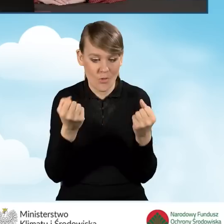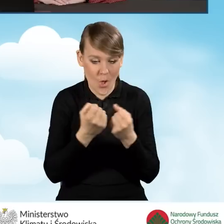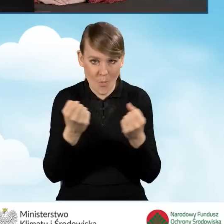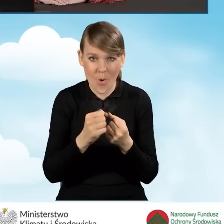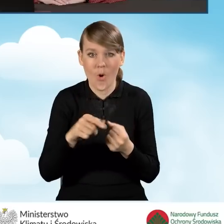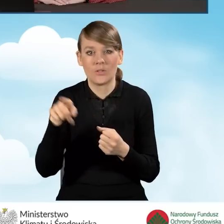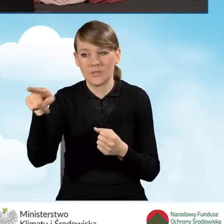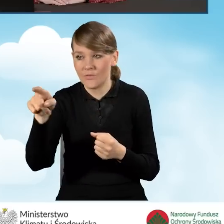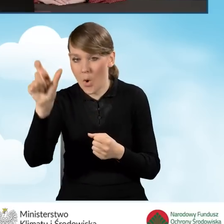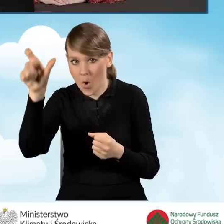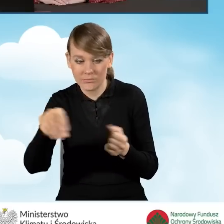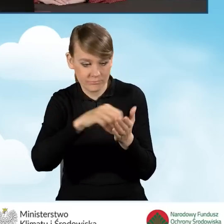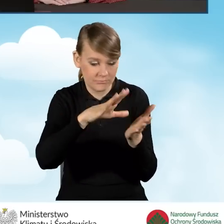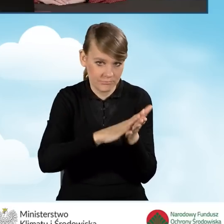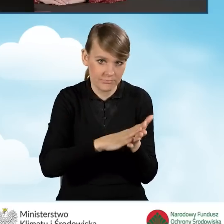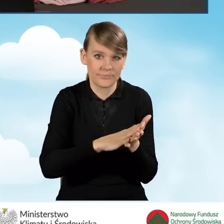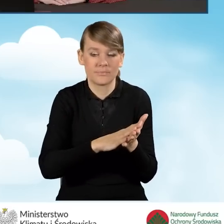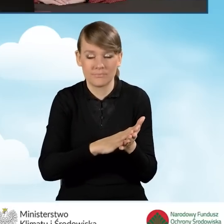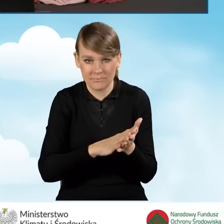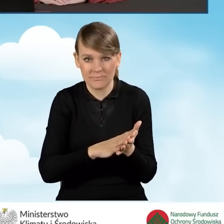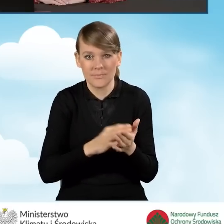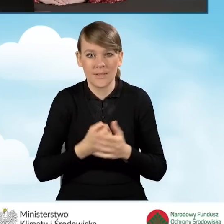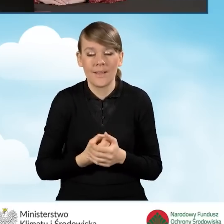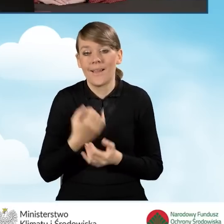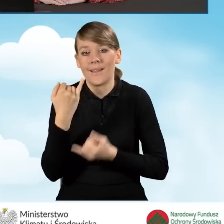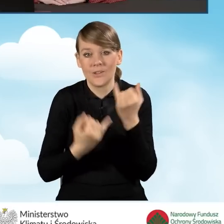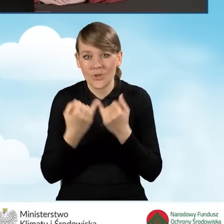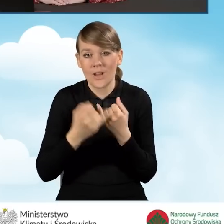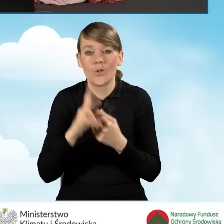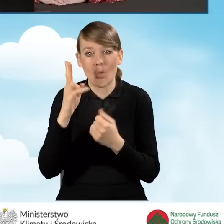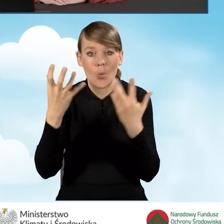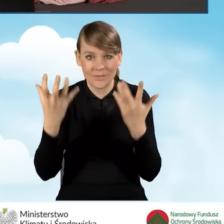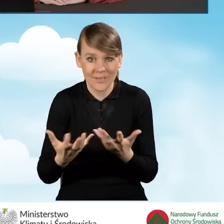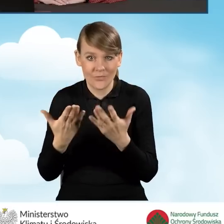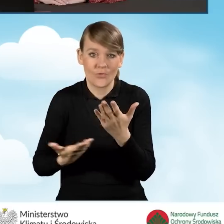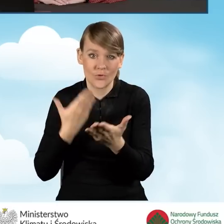Także w sytuacji, jeżeli ktoś chciałby złożyć wniosek o dofinansowanie